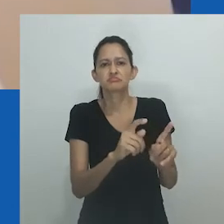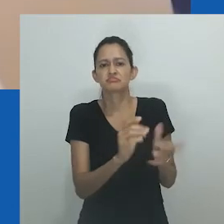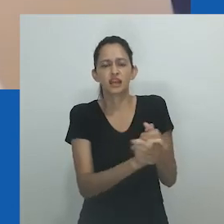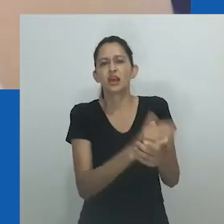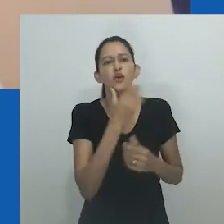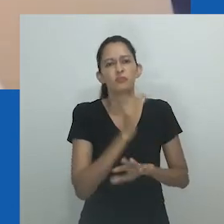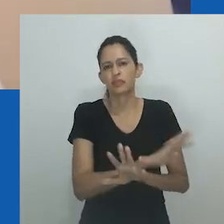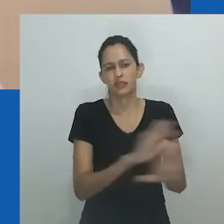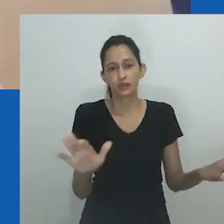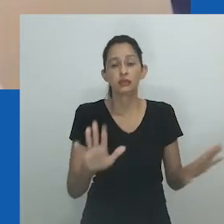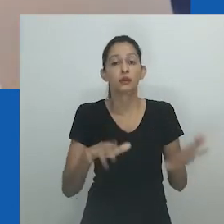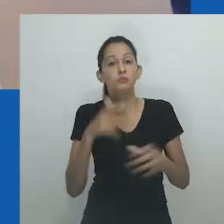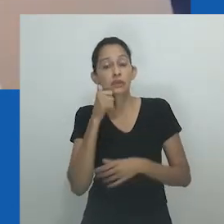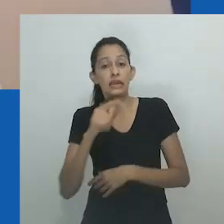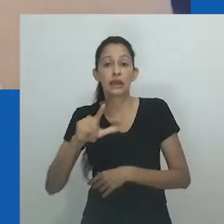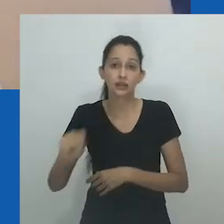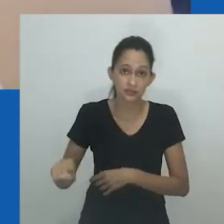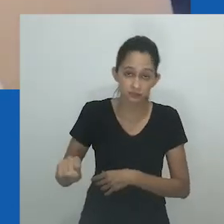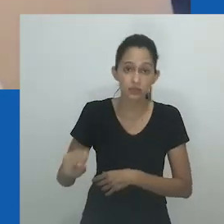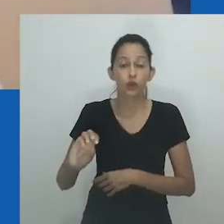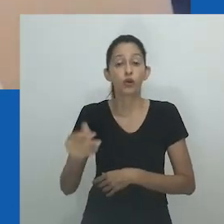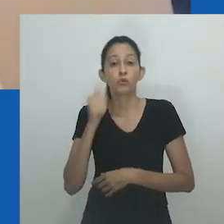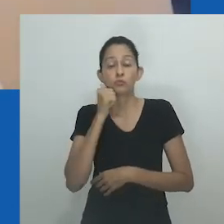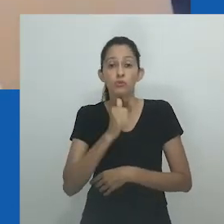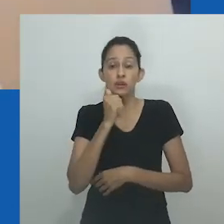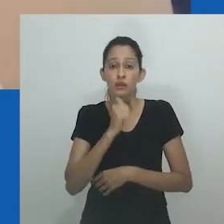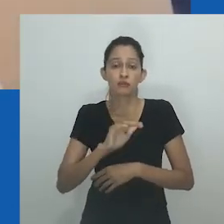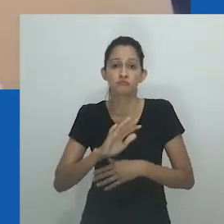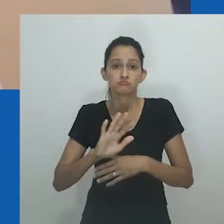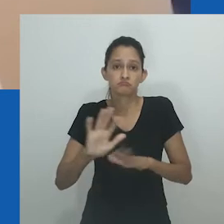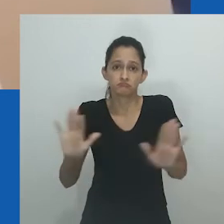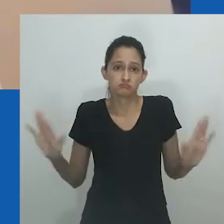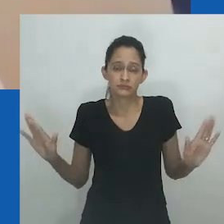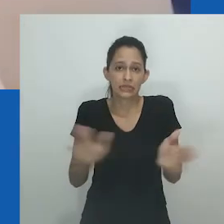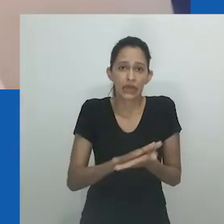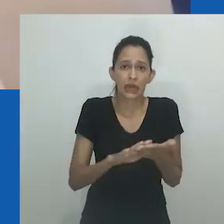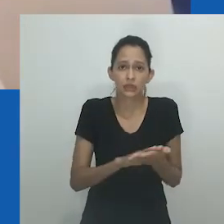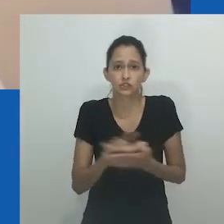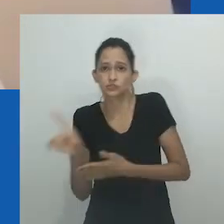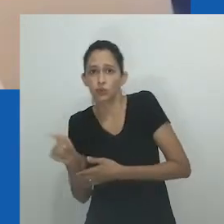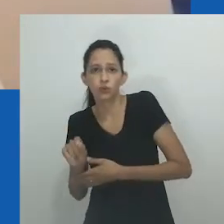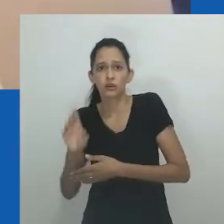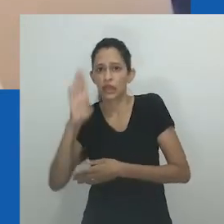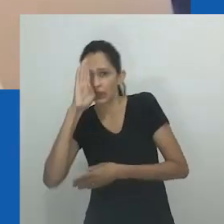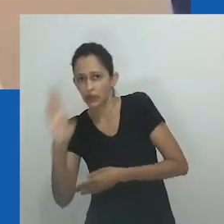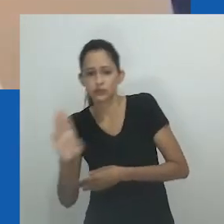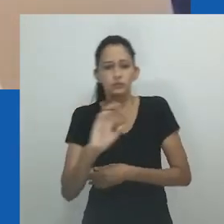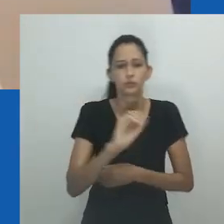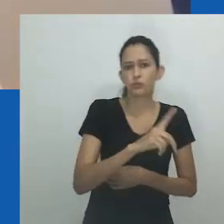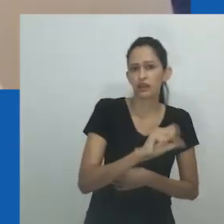No entanto, como Nomancotsho Pakade mostra em seu estudo entre 50 Mulheres que amam mulheres negras em Soweto, Joanesburgo,